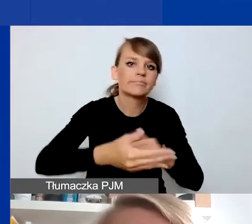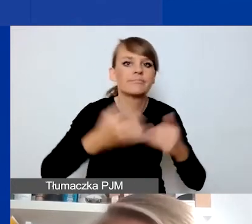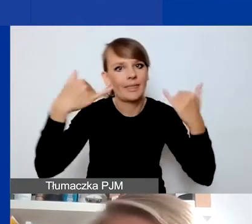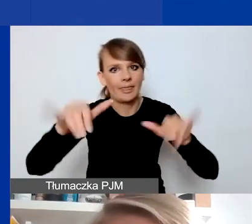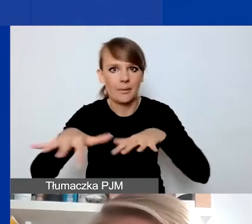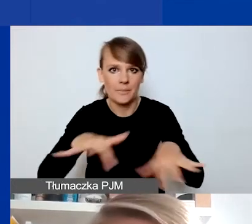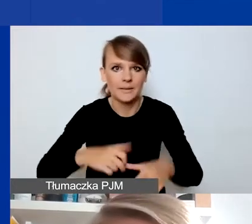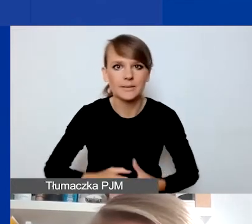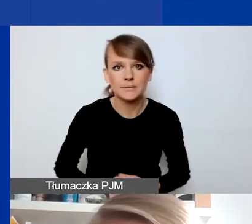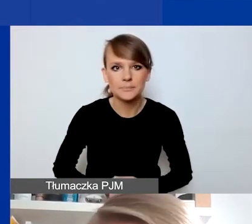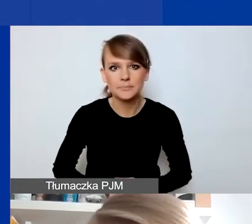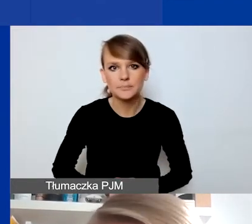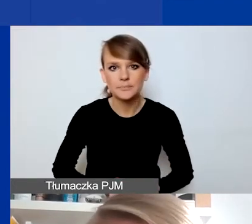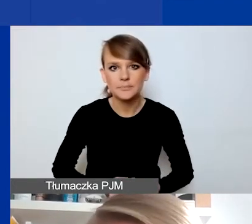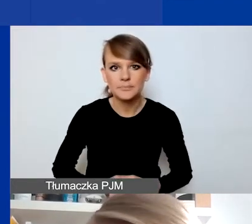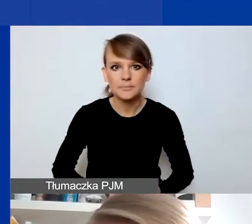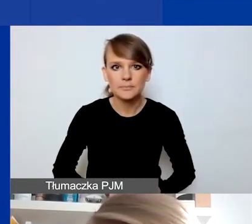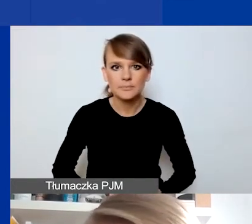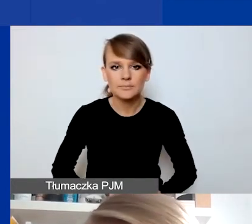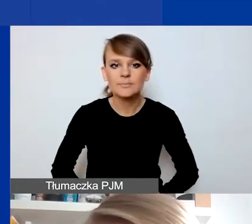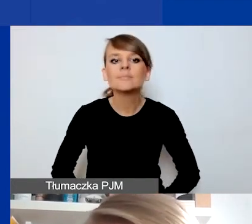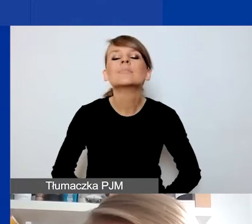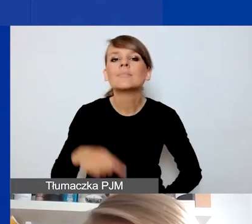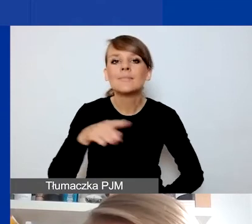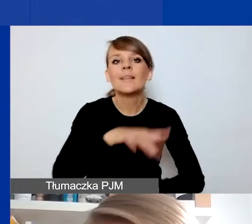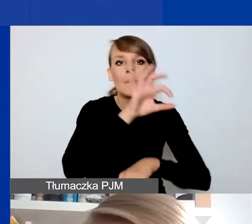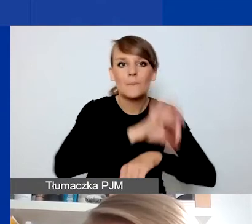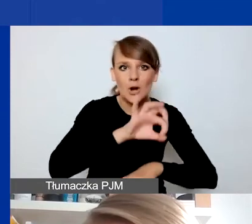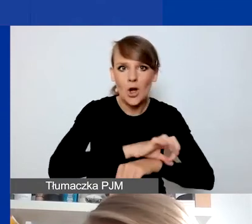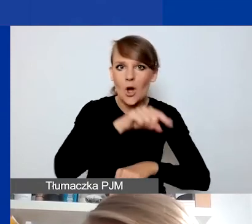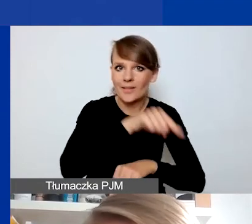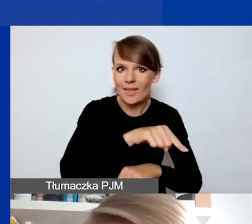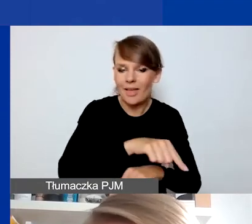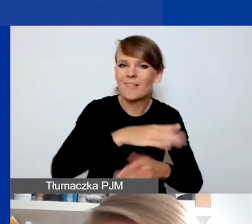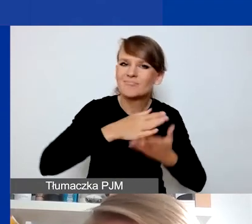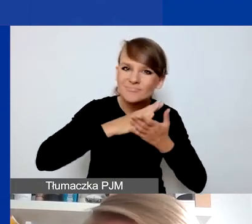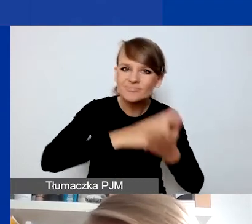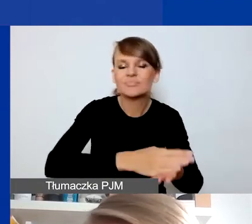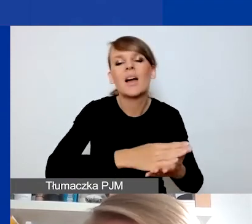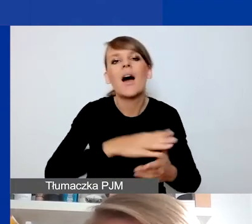No i ta najważniejsza rzecz, która odróżnia projekty interwencyjne od projektów tematycznych,